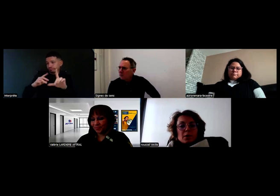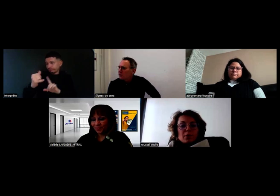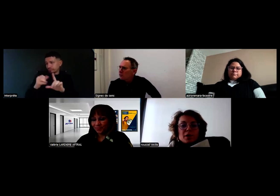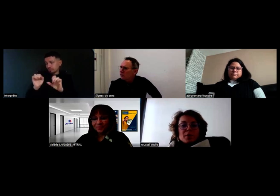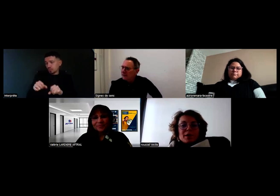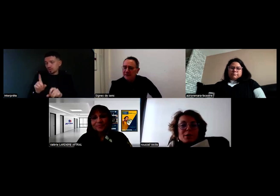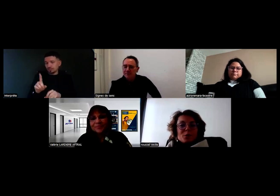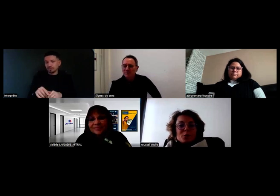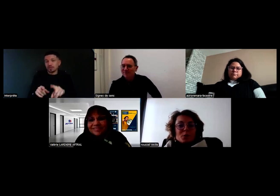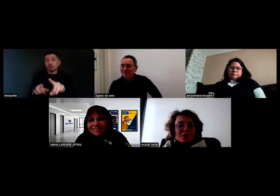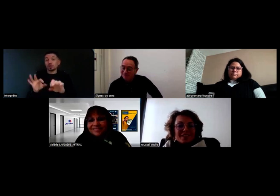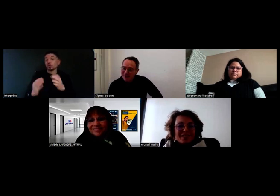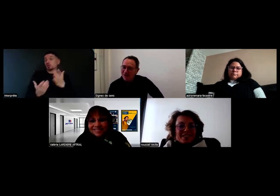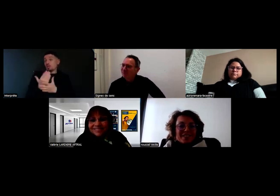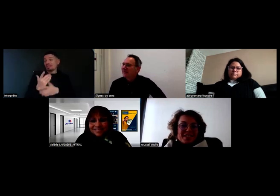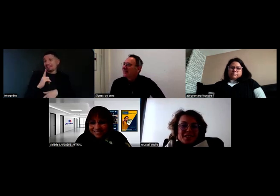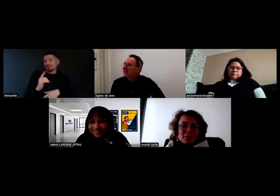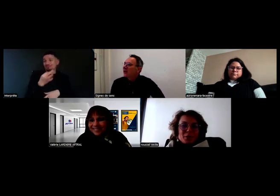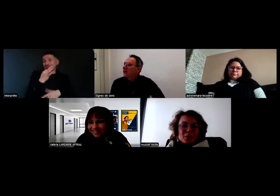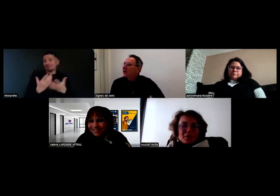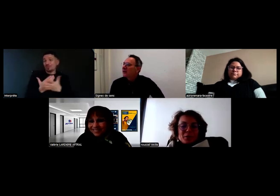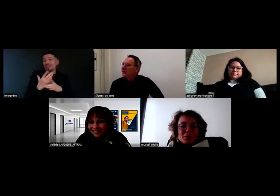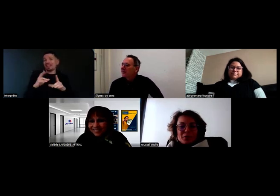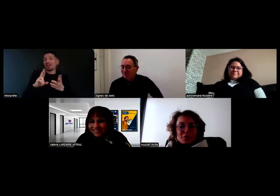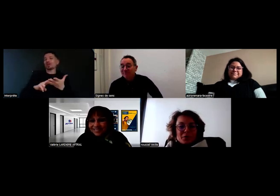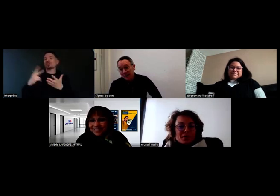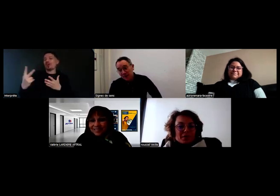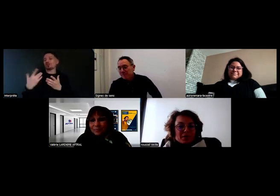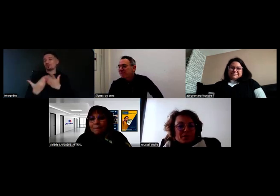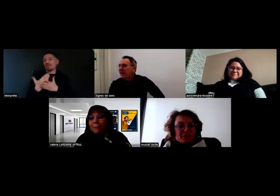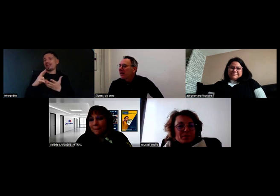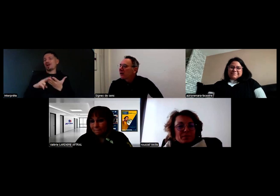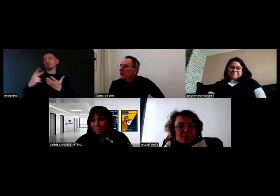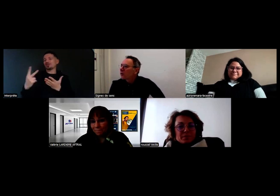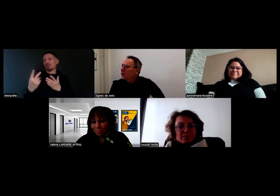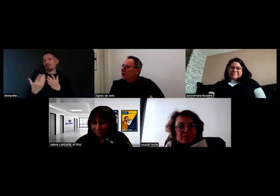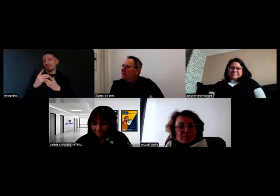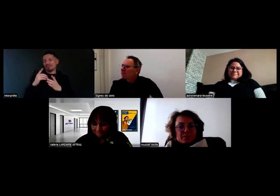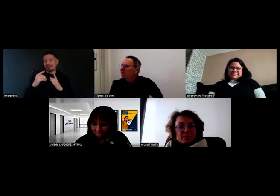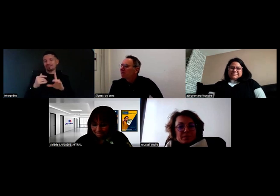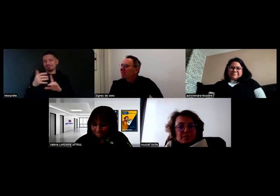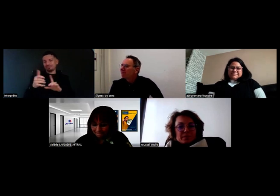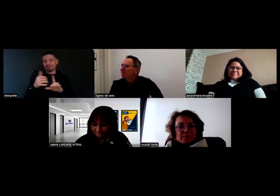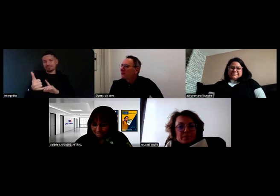On l'a fait ce matin nous, justement, avec Roger Voice. Chloé ?